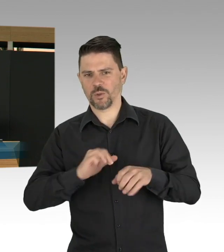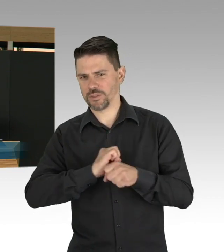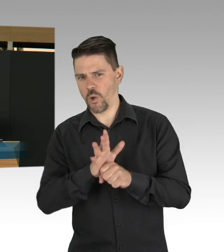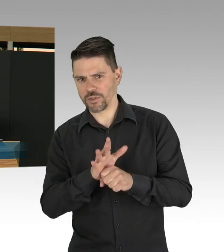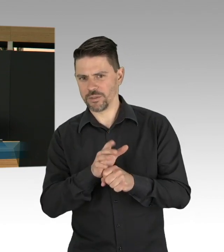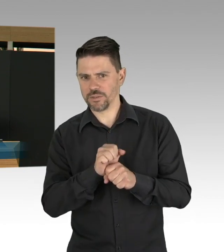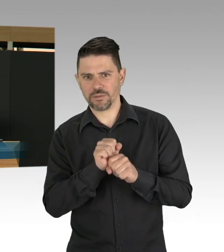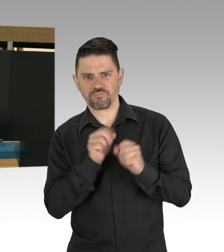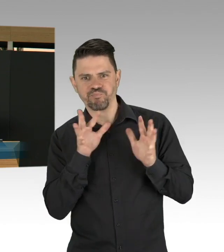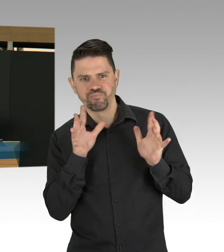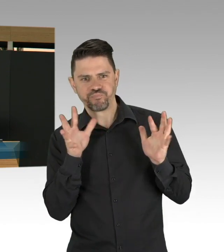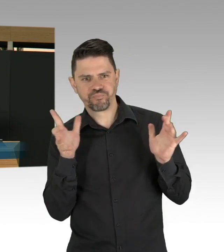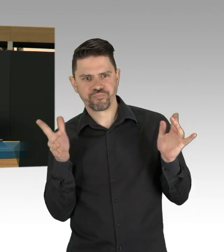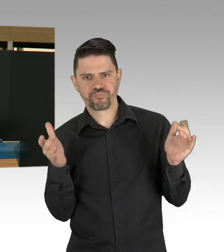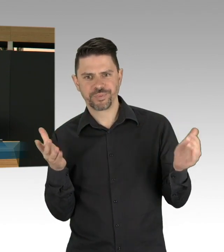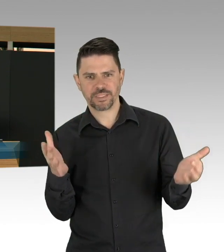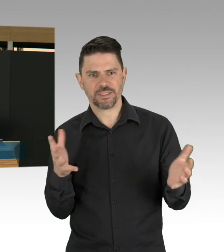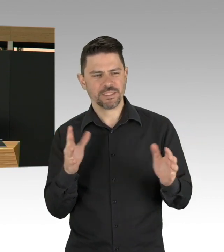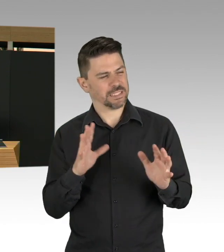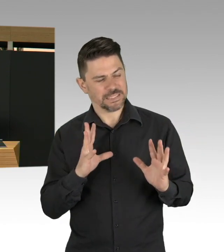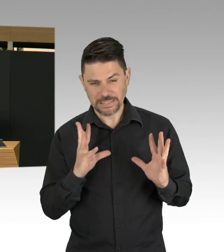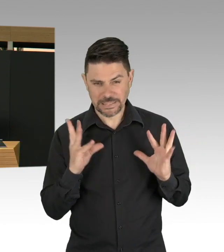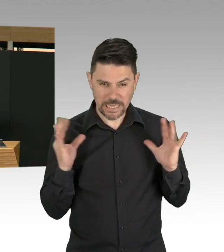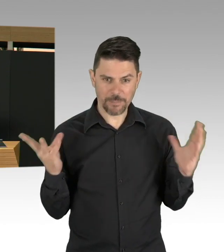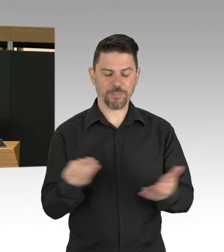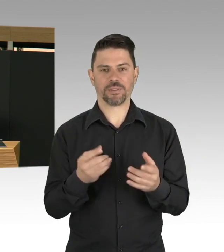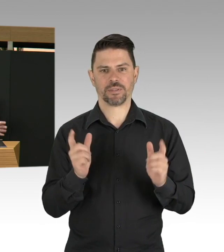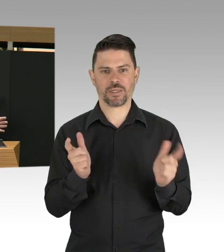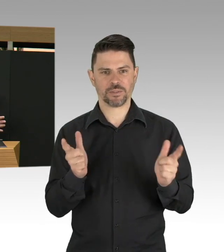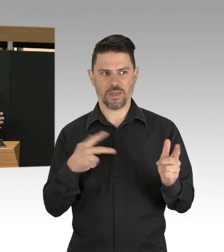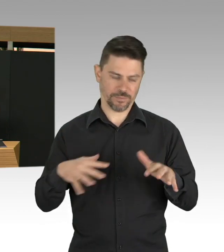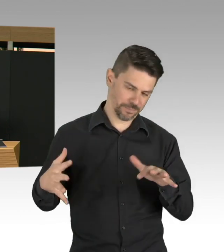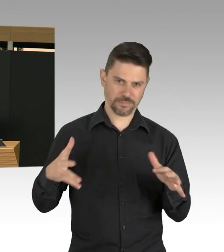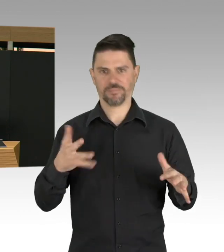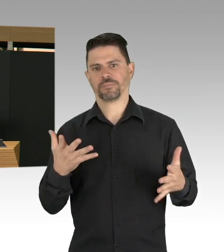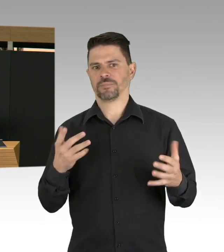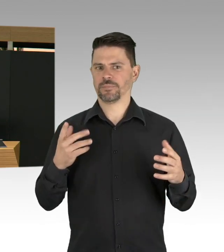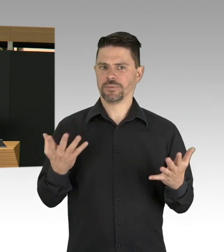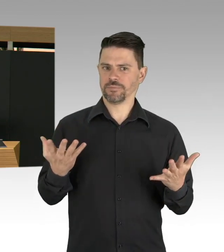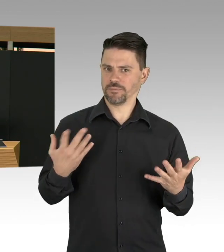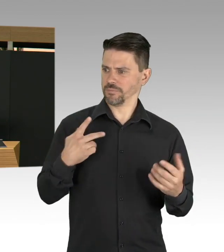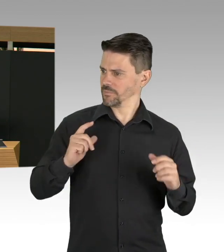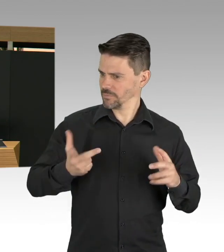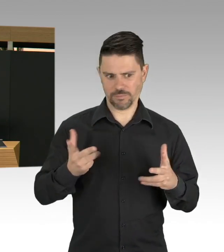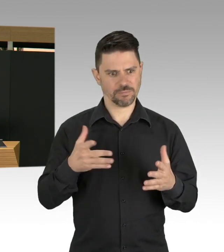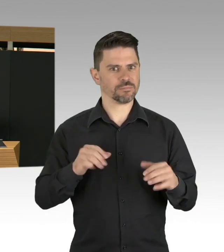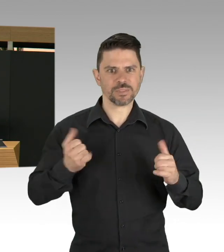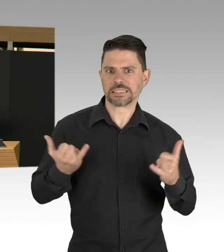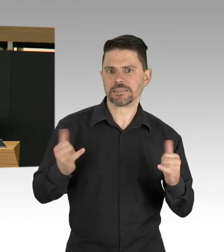wir haben Schwerstkranke zu versorgen, wir haben unser Miteinander in den letzten Tagen und Wochen sehr gestärkt,